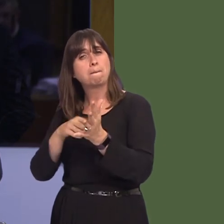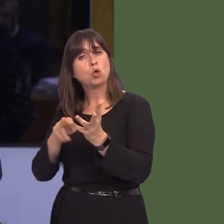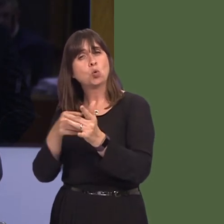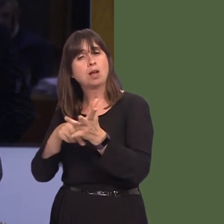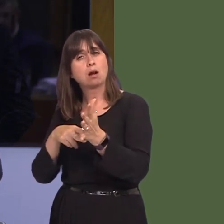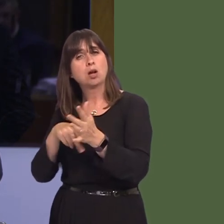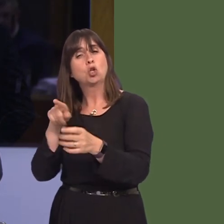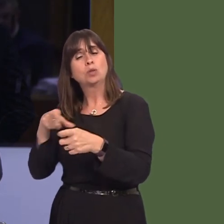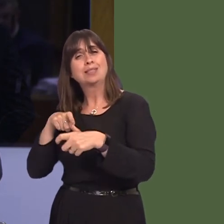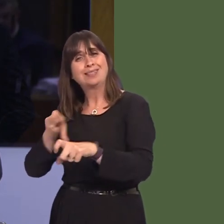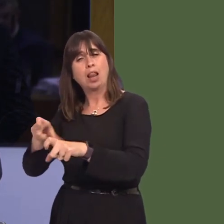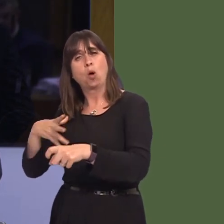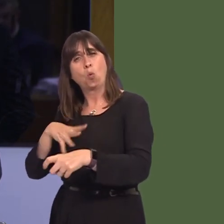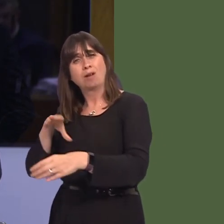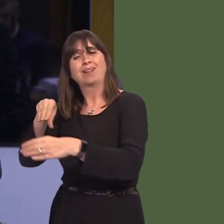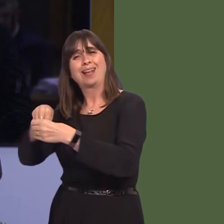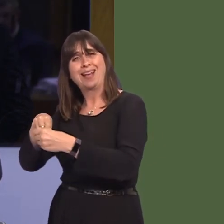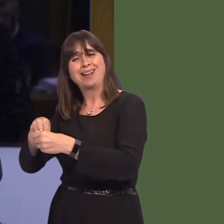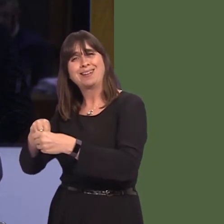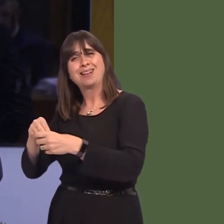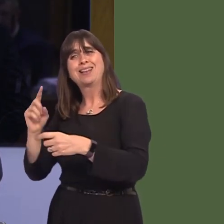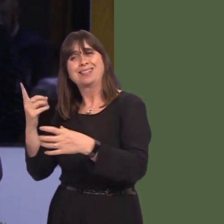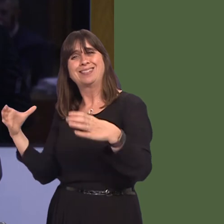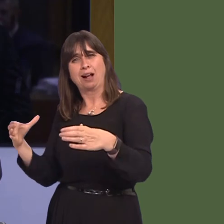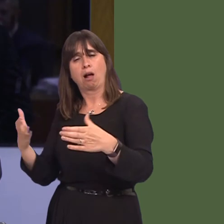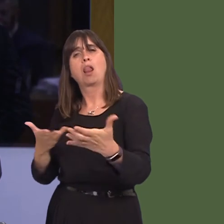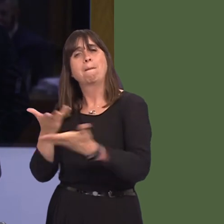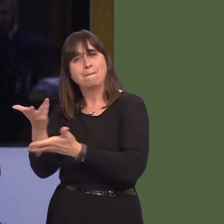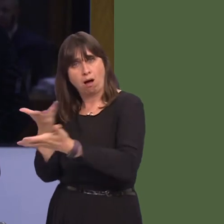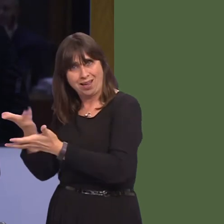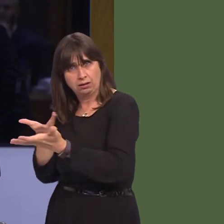in the single market. Previously, you have suggested that you respect the referendum